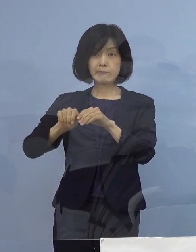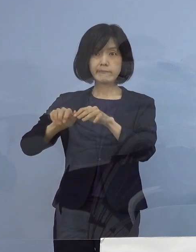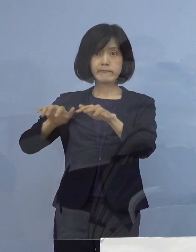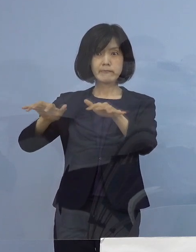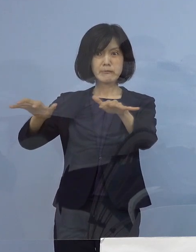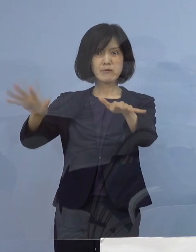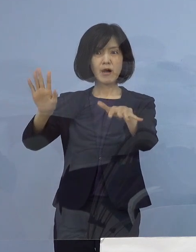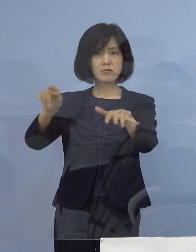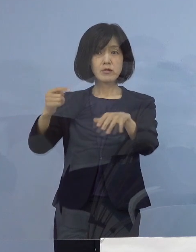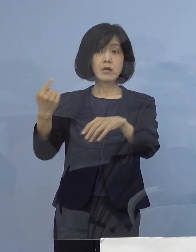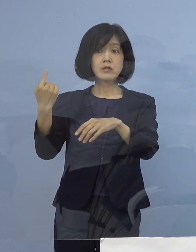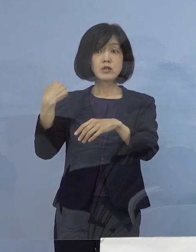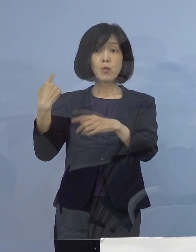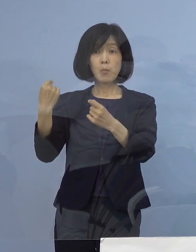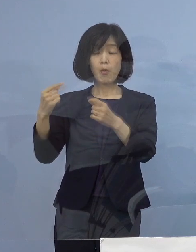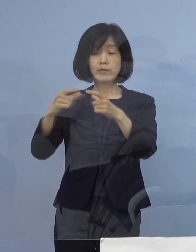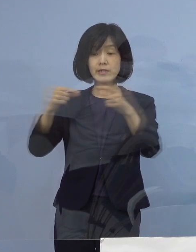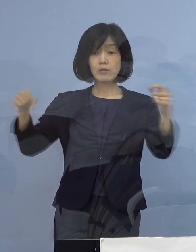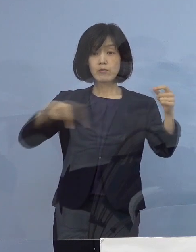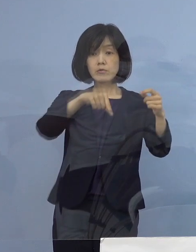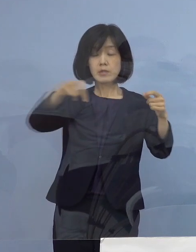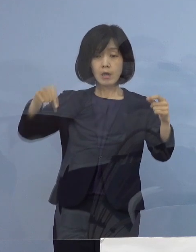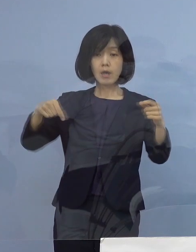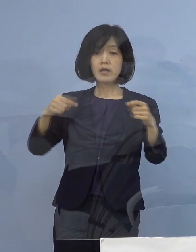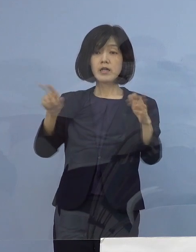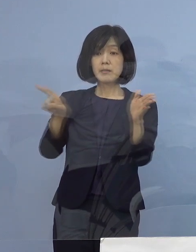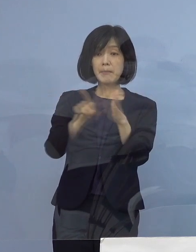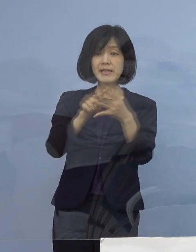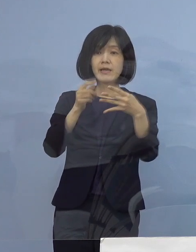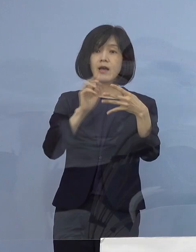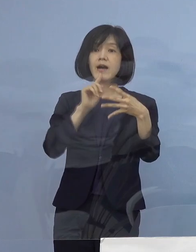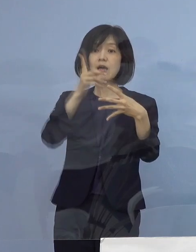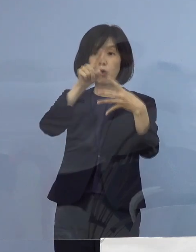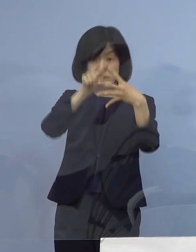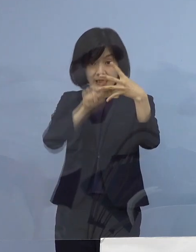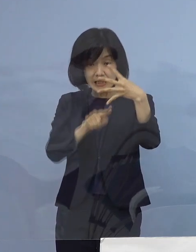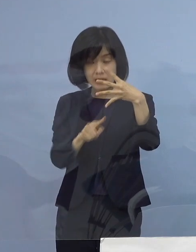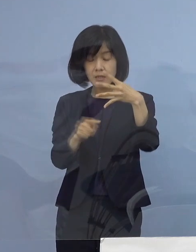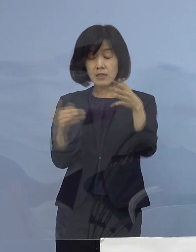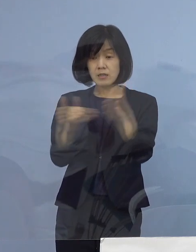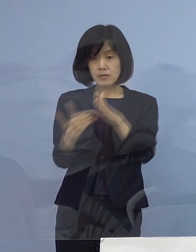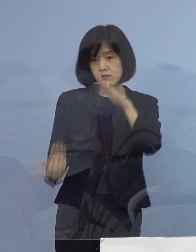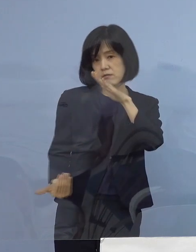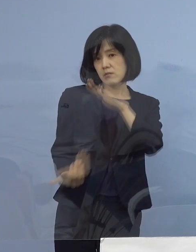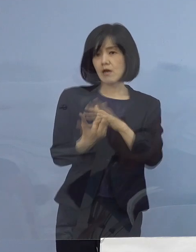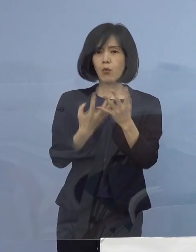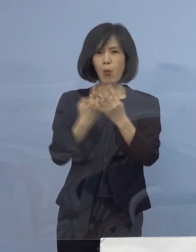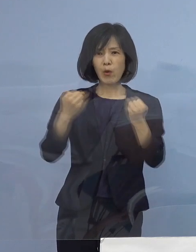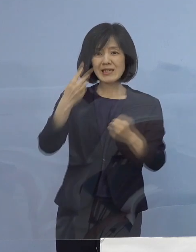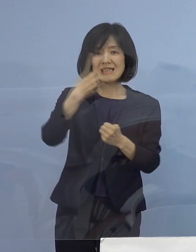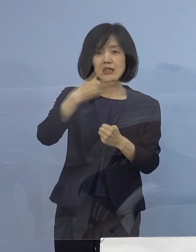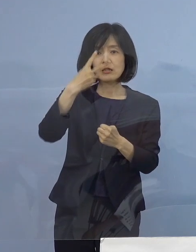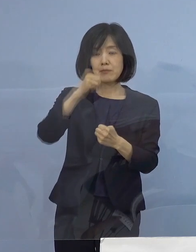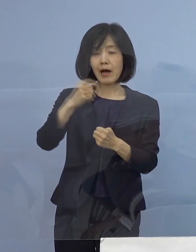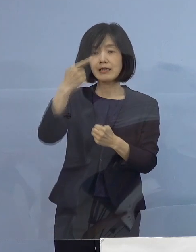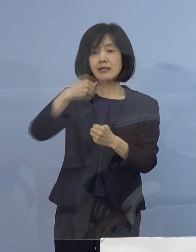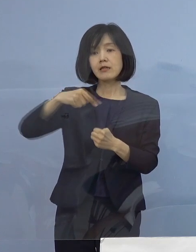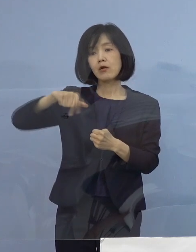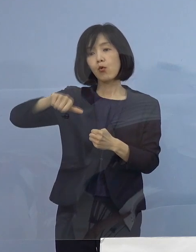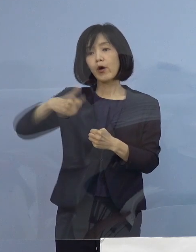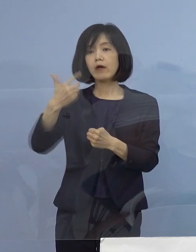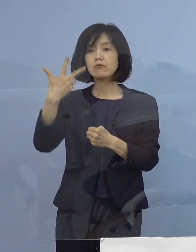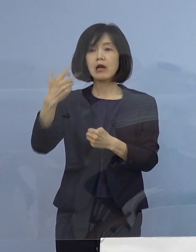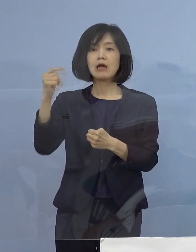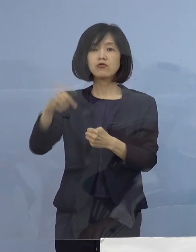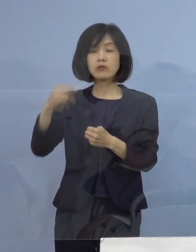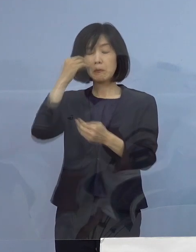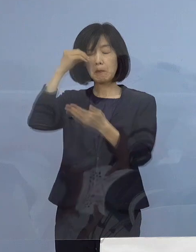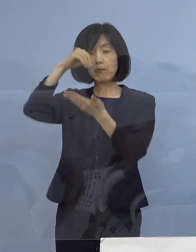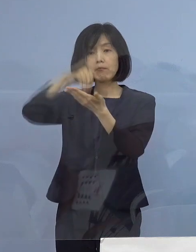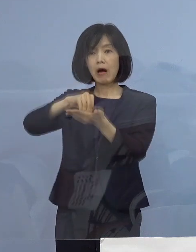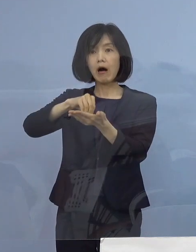昨日も全国では火曜日として過去最多となる 21,570名の感染が確認され